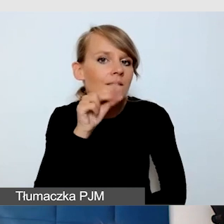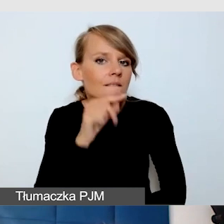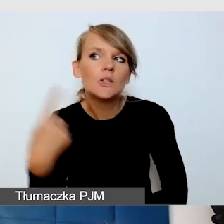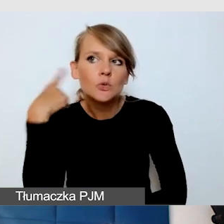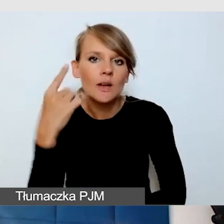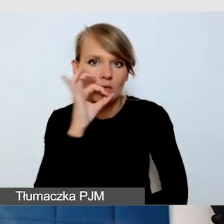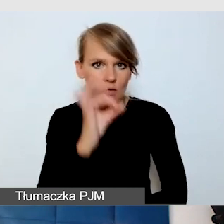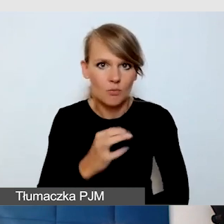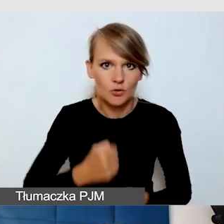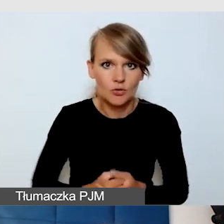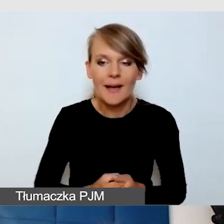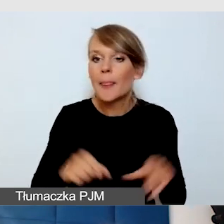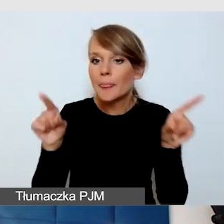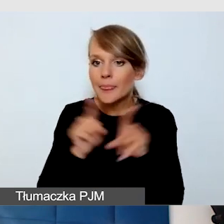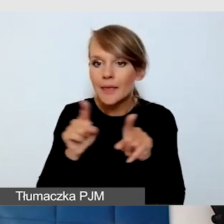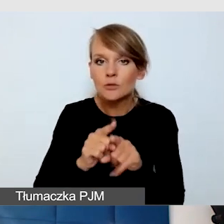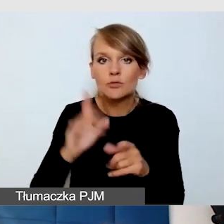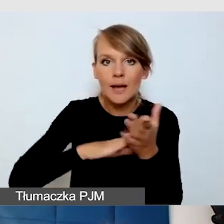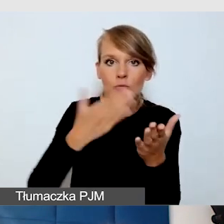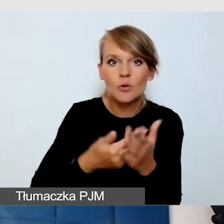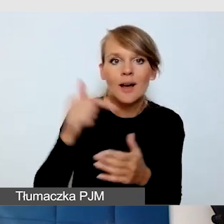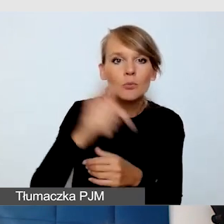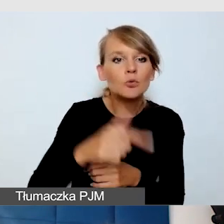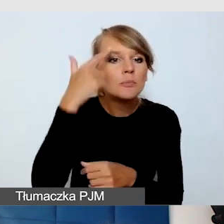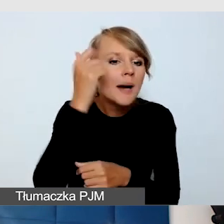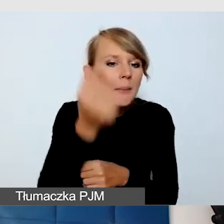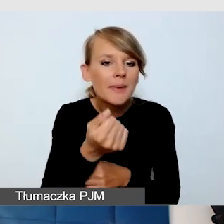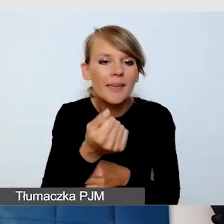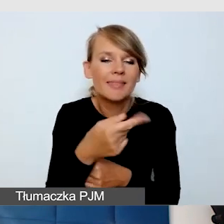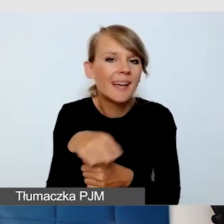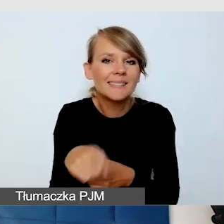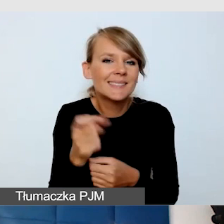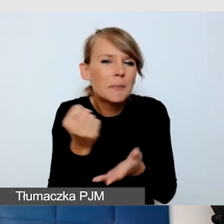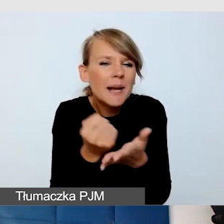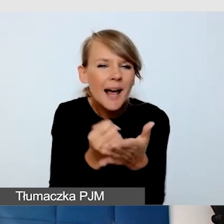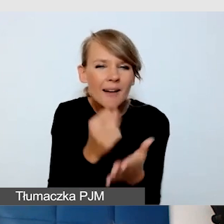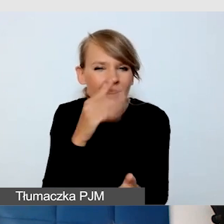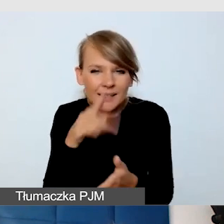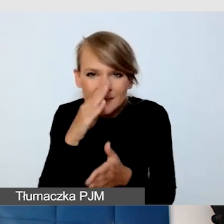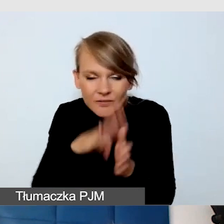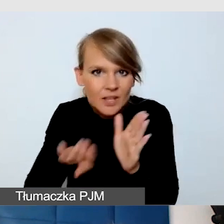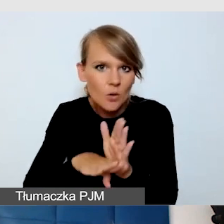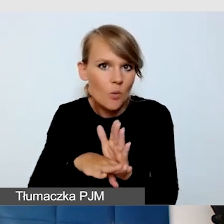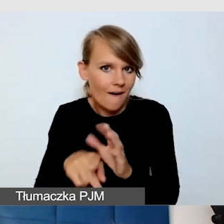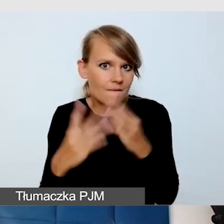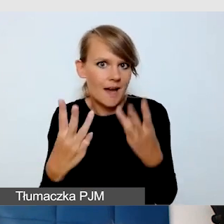Musimy pamiętać np. o takich drobiazgach, żeby echo, które wynika z tego,